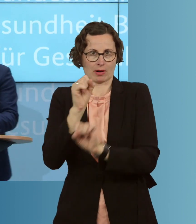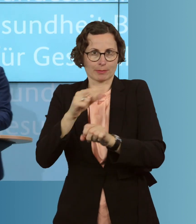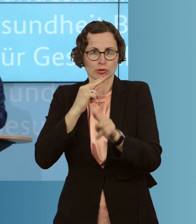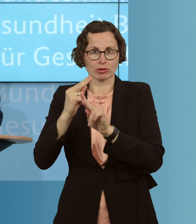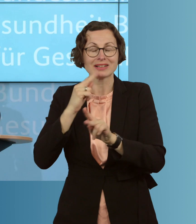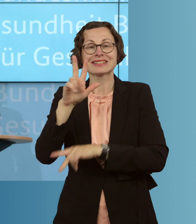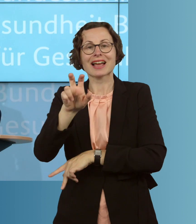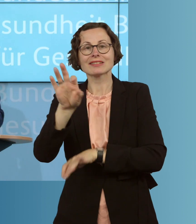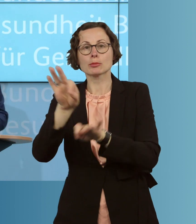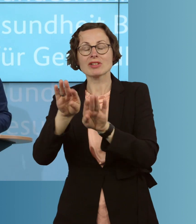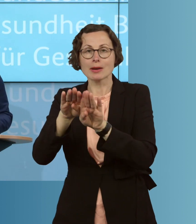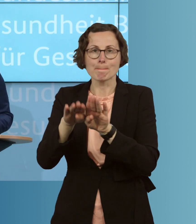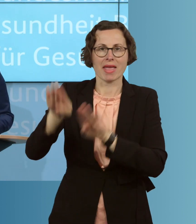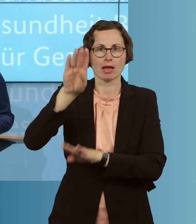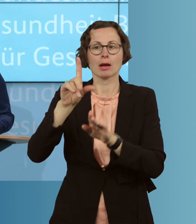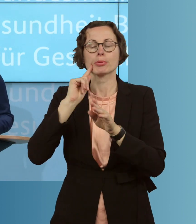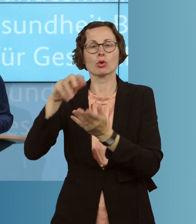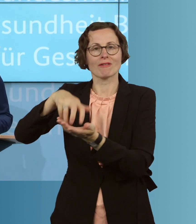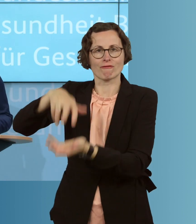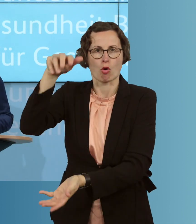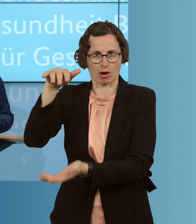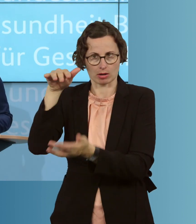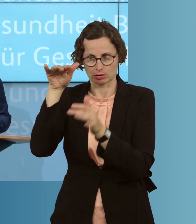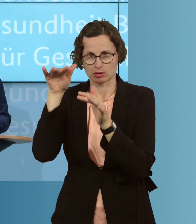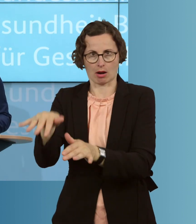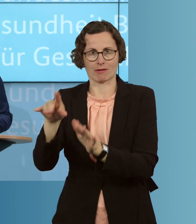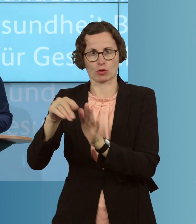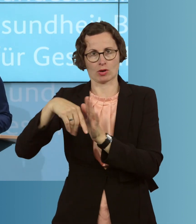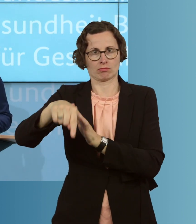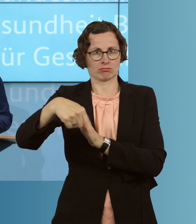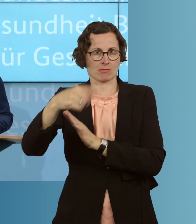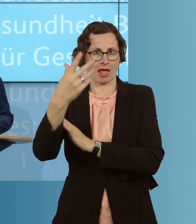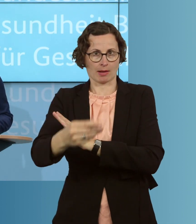auch bestellen, bevorraten, können, für ihre Arbeit, als sie im letzten Jahr